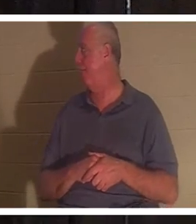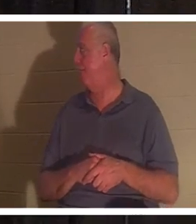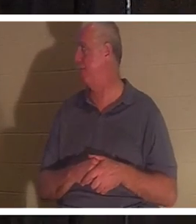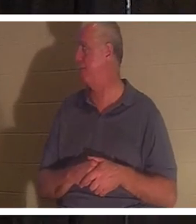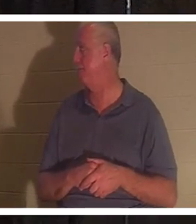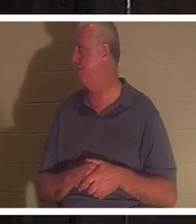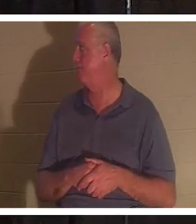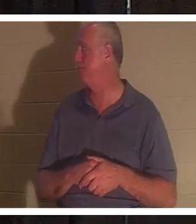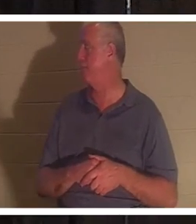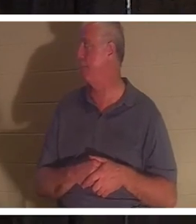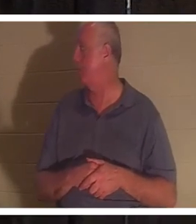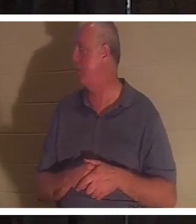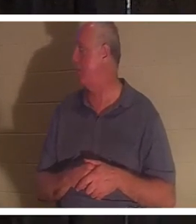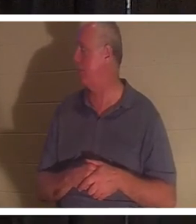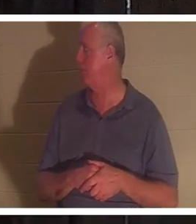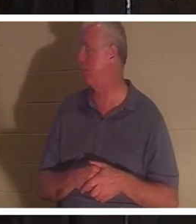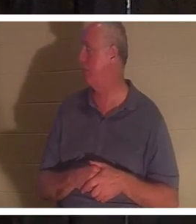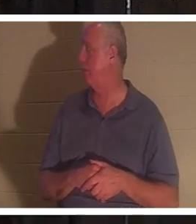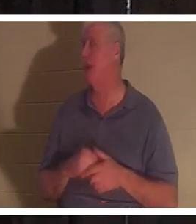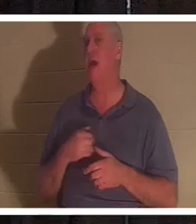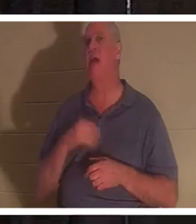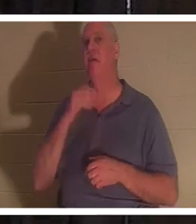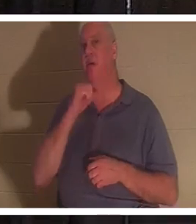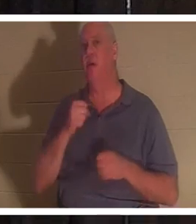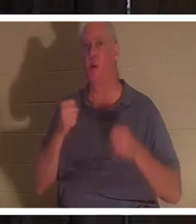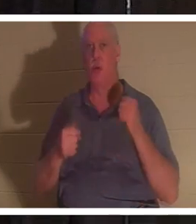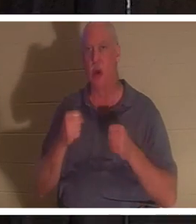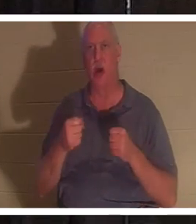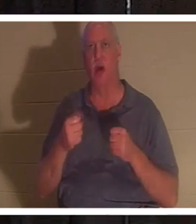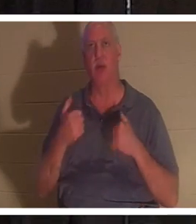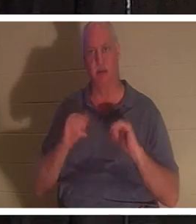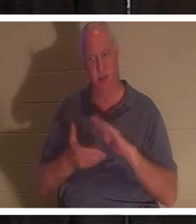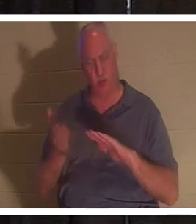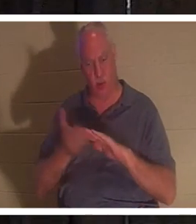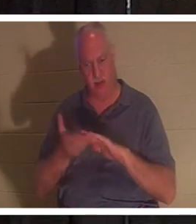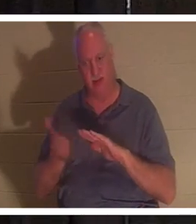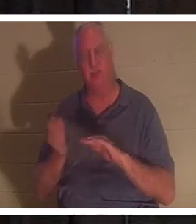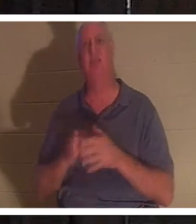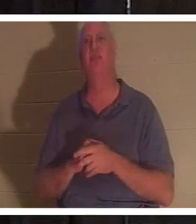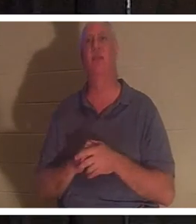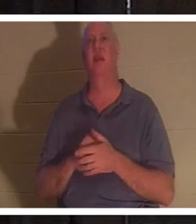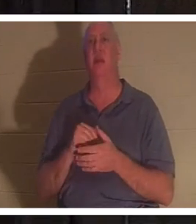elle a parcouru 207 000 milles, mais elle fonctionne toujours. C'est un peu vieux, mais quand j'arrive, cette voiture m'a l'air aussi